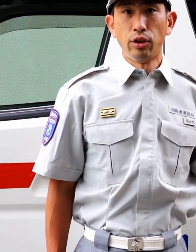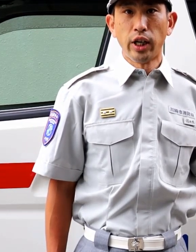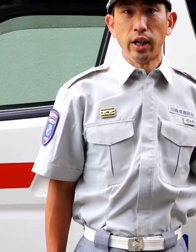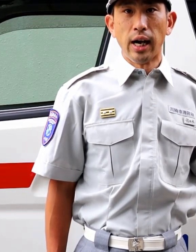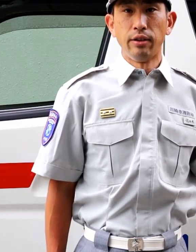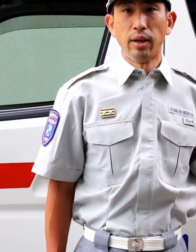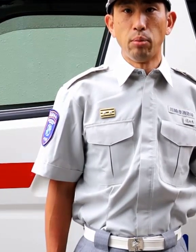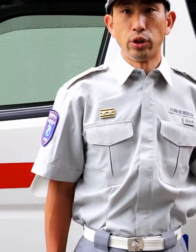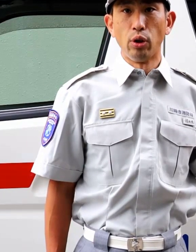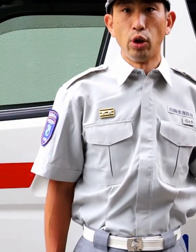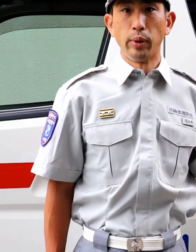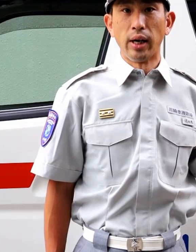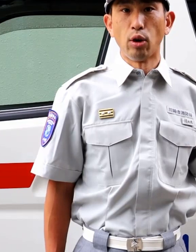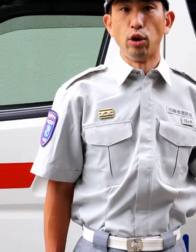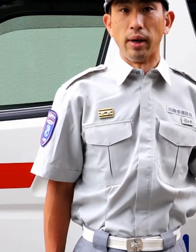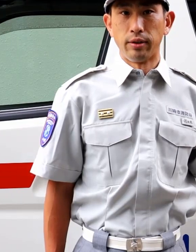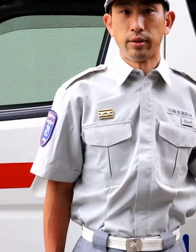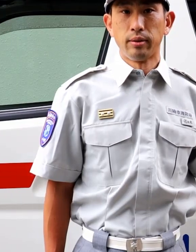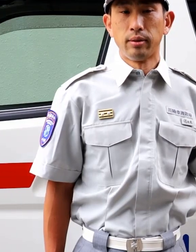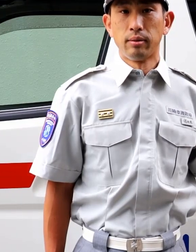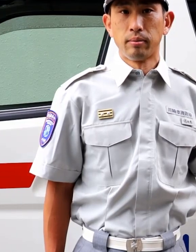引き続き、感染防止を呼びかけております